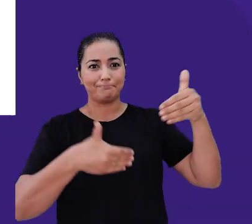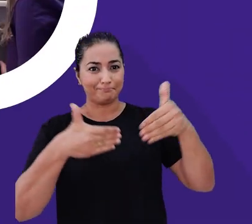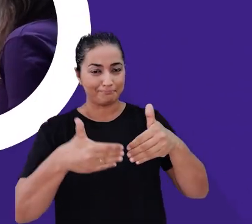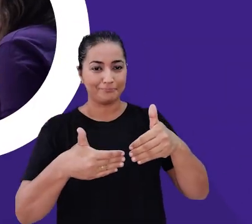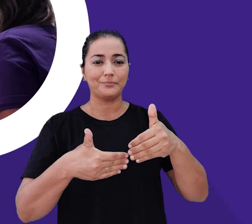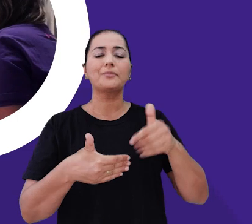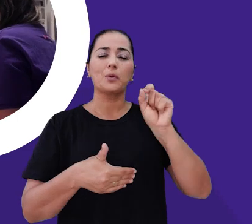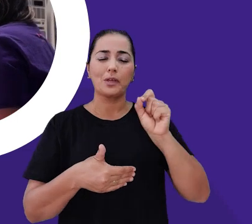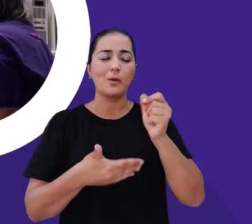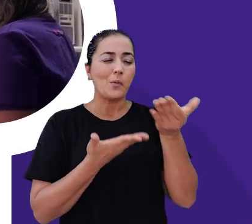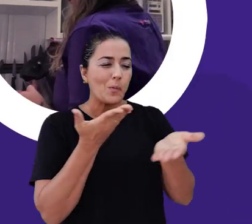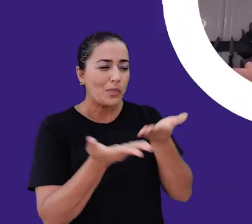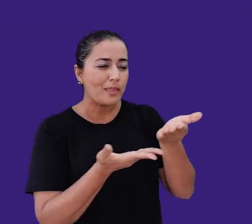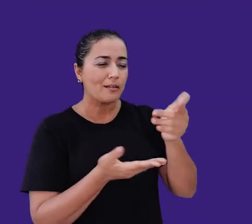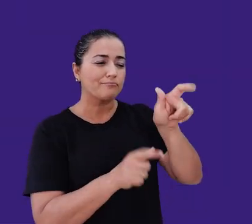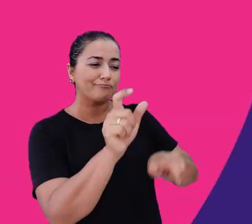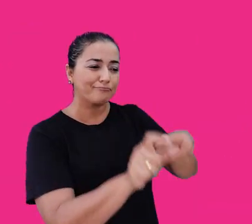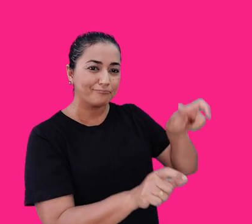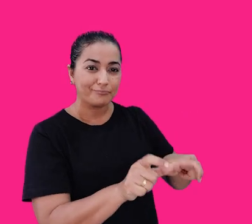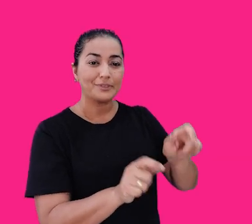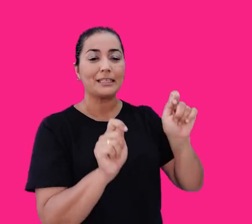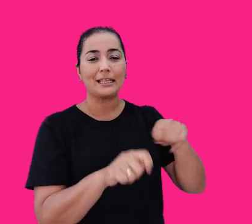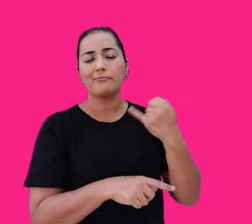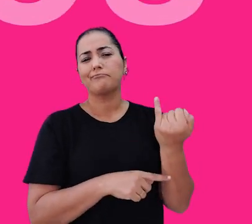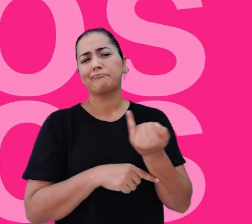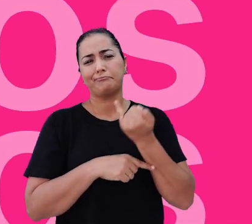O cuidado com as pessoas é o que nos move e nos torna únicos.